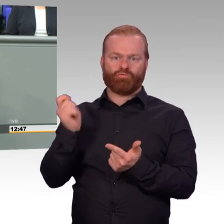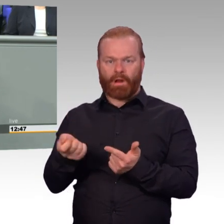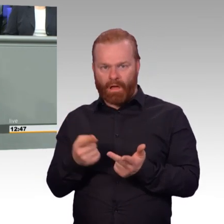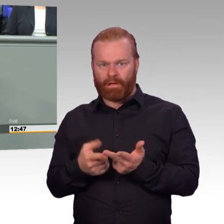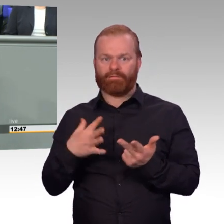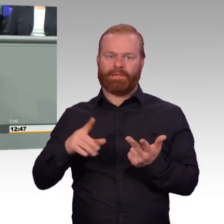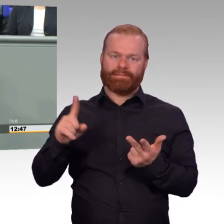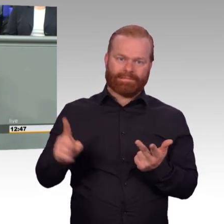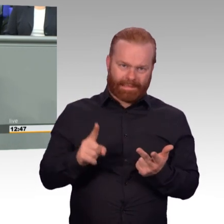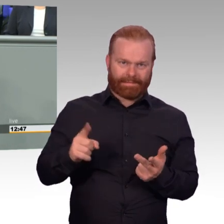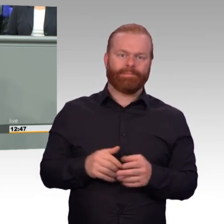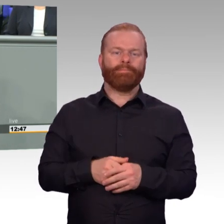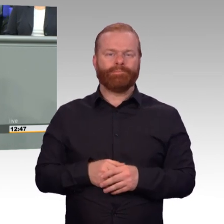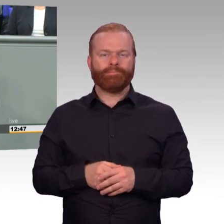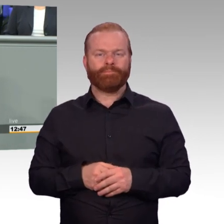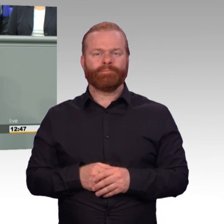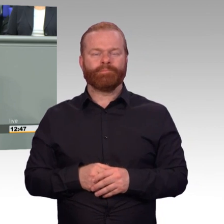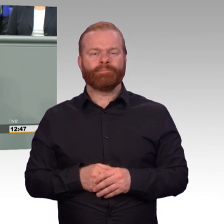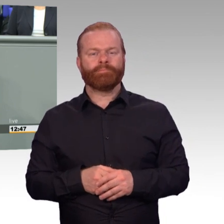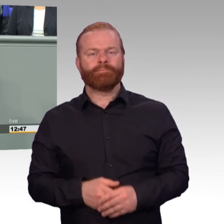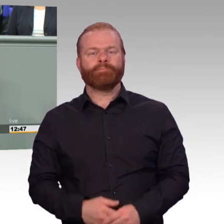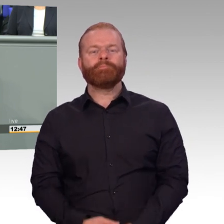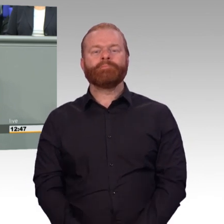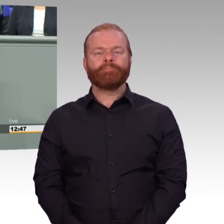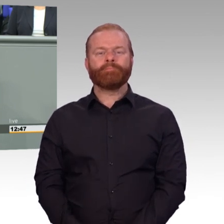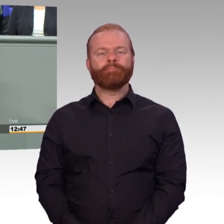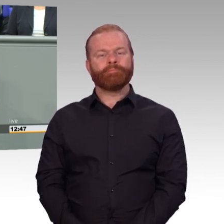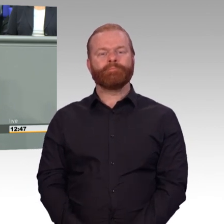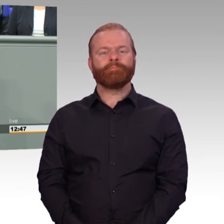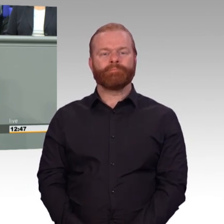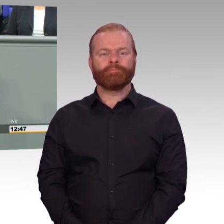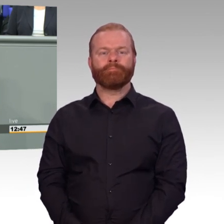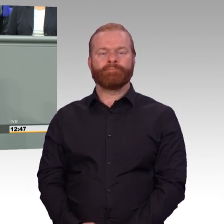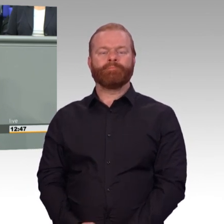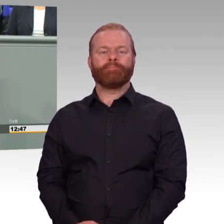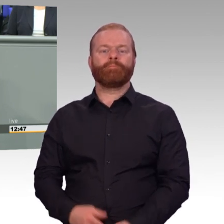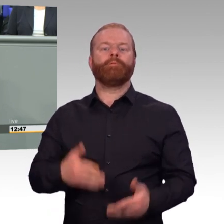steigern wir die Attraktivität, indem wir den Sold erhöhen. Wenn heute ein junger Mensch nach der Schule sagt,